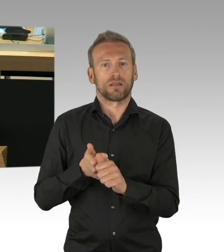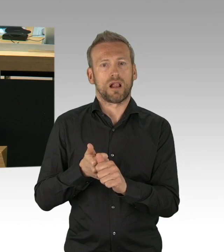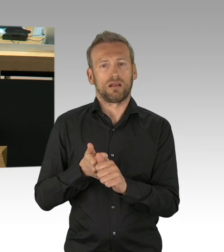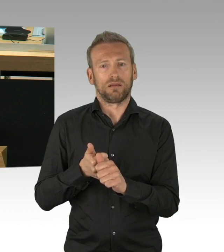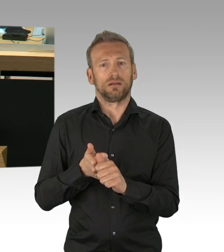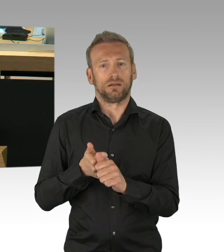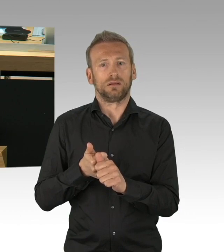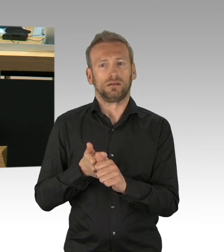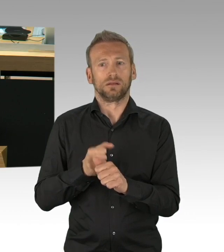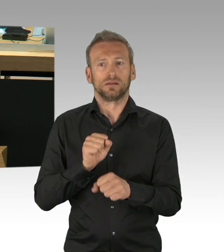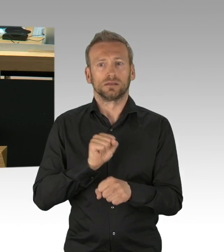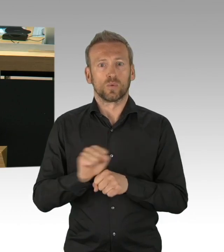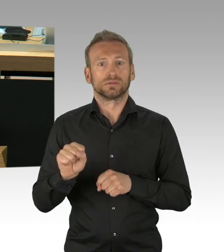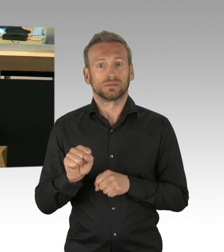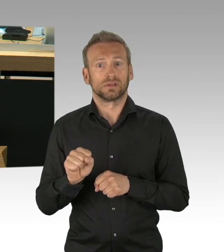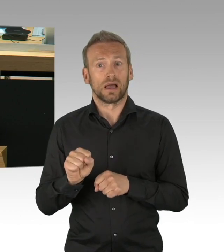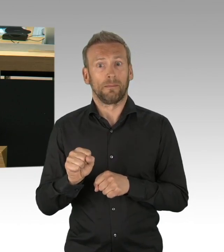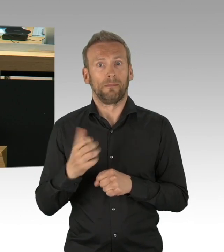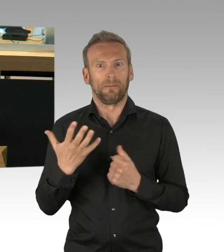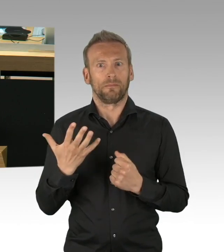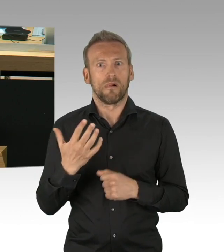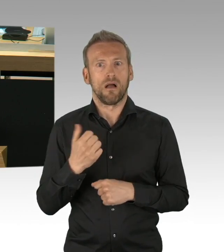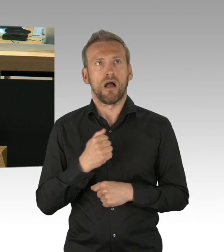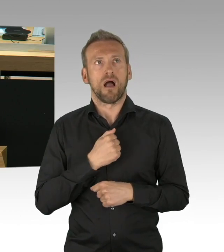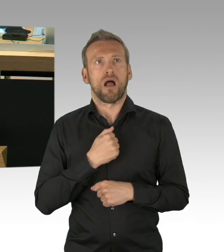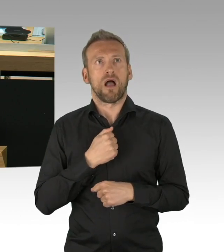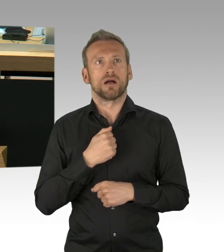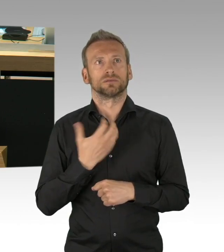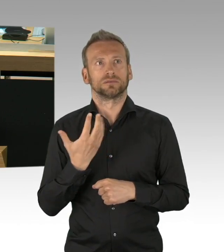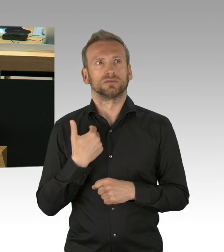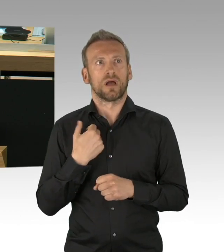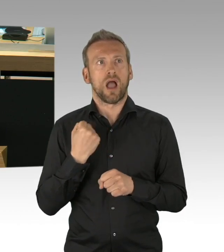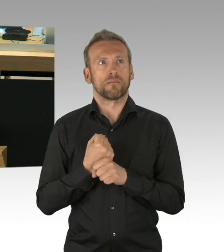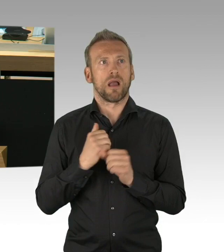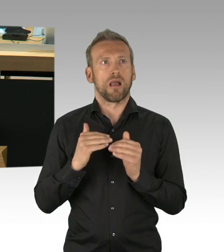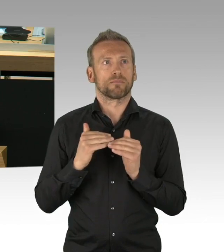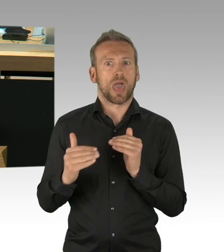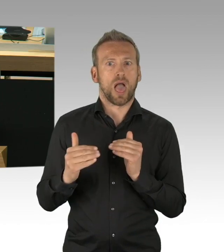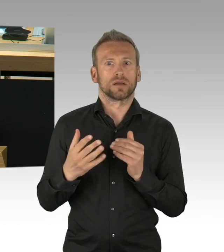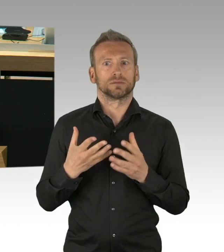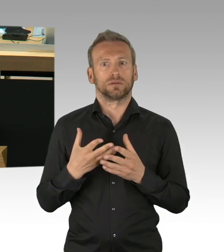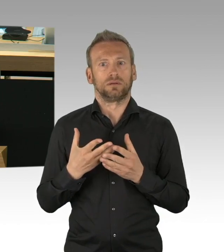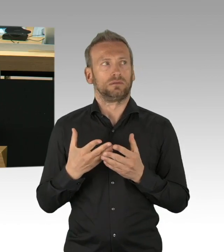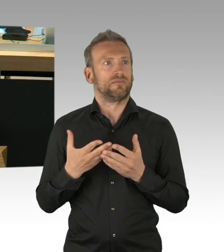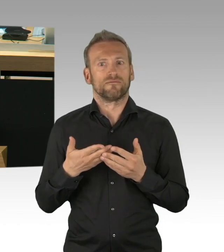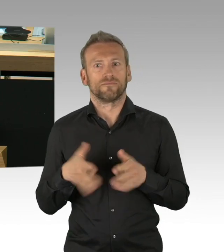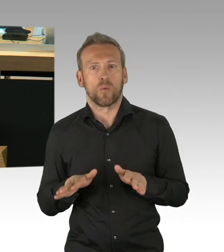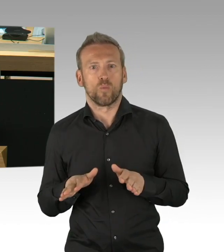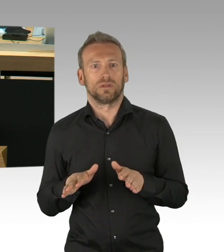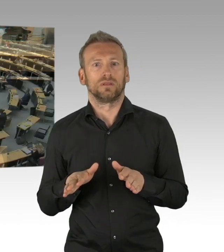die der Senat ergriffen hat, wie auch die neue Maskenpflicht, meine sehr geehrten Damen und Herren. (Beifall)